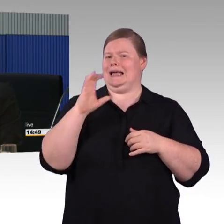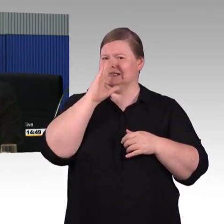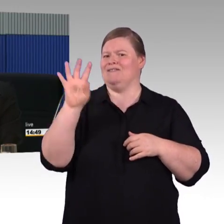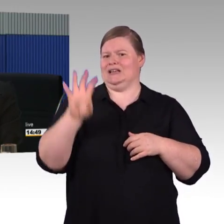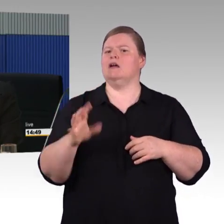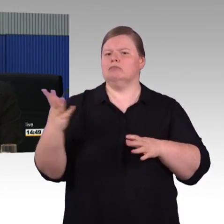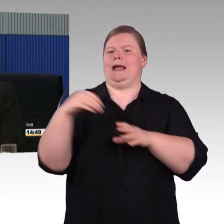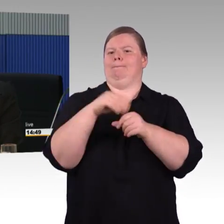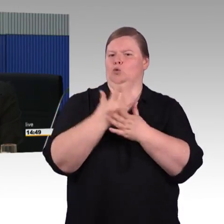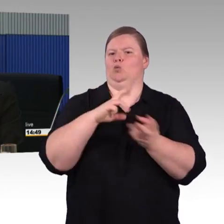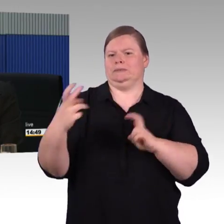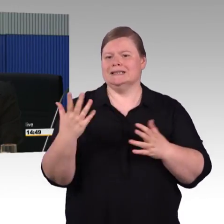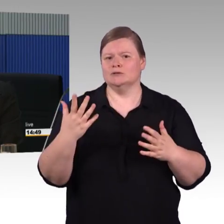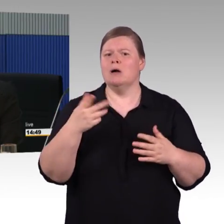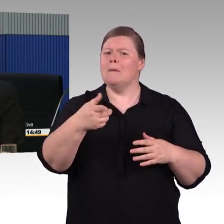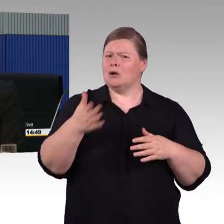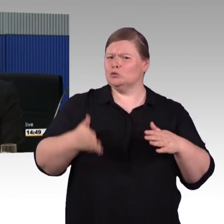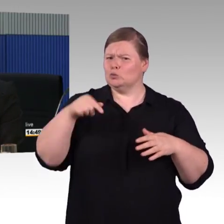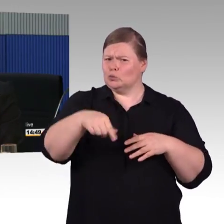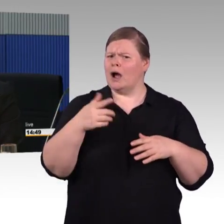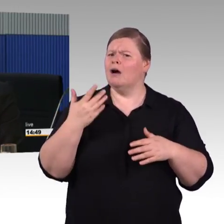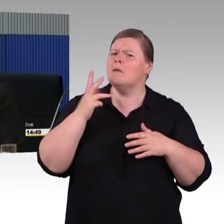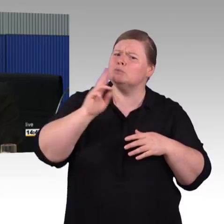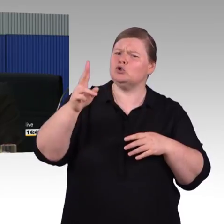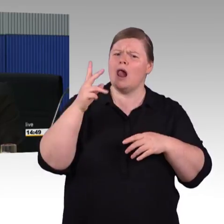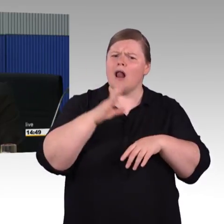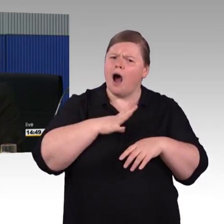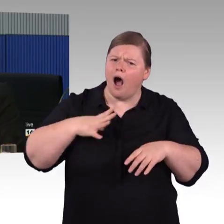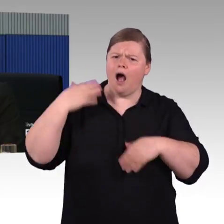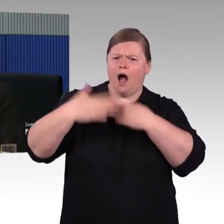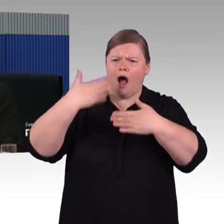dass man darüber nachdenkt in Zukunft einen niveaugleichen Einstieg in Zügen zu haben.